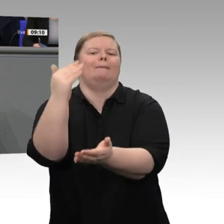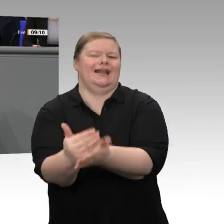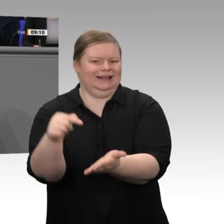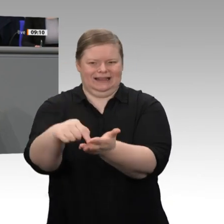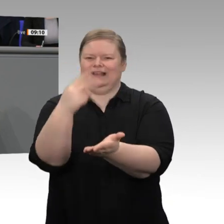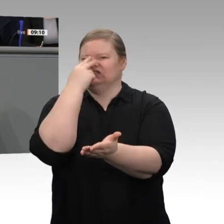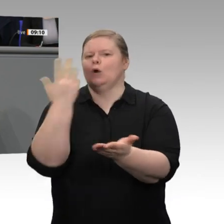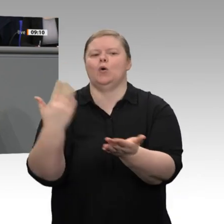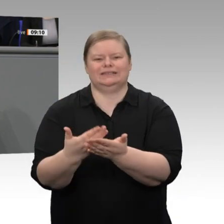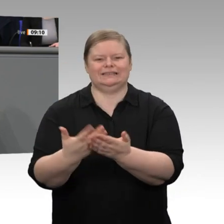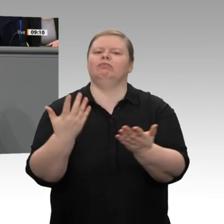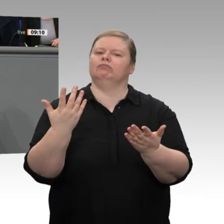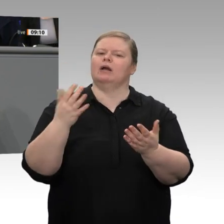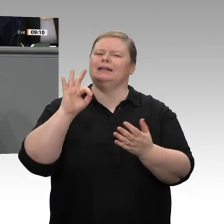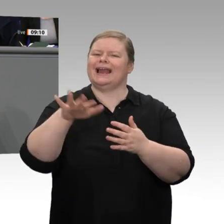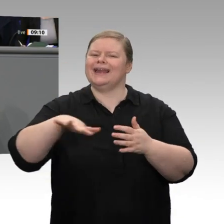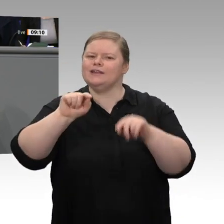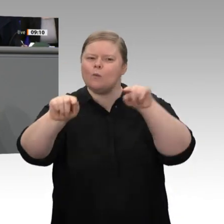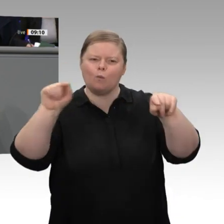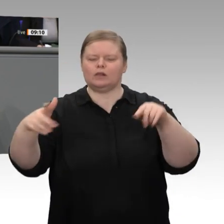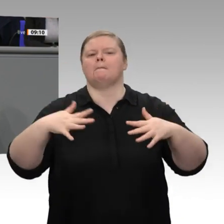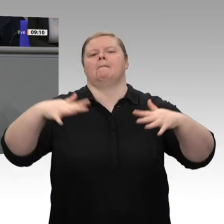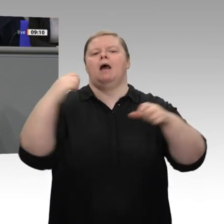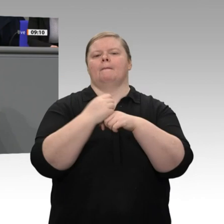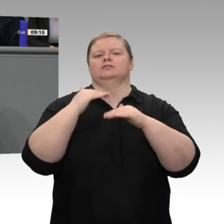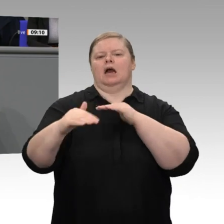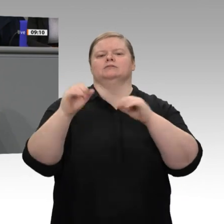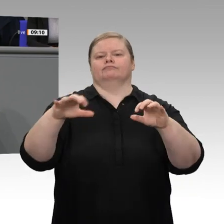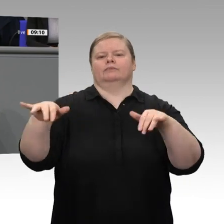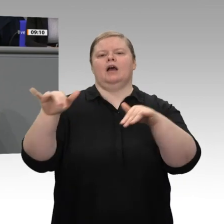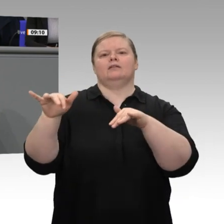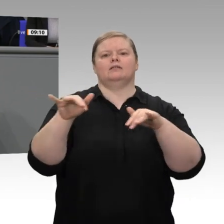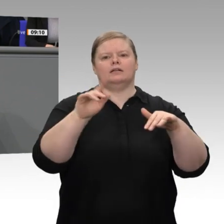Fall ist. Diese Regionen müssen zu Gewinnern des Strukturwandels werden. Deshalb ist